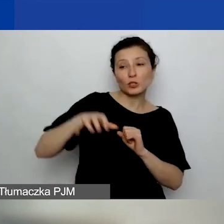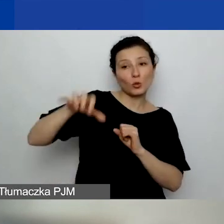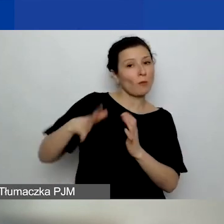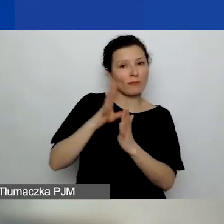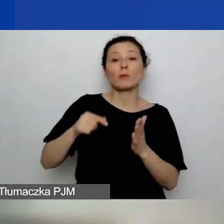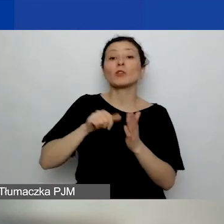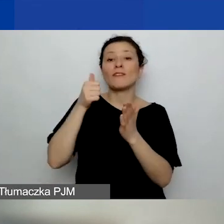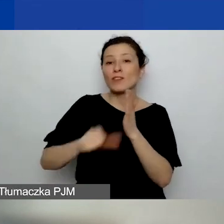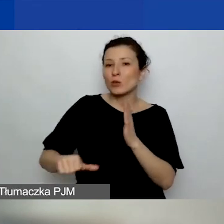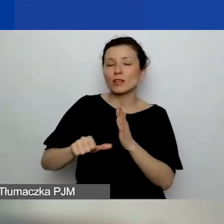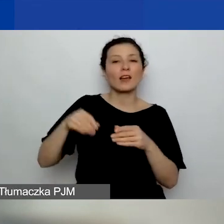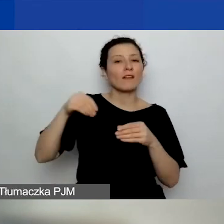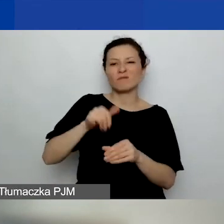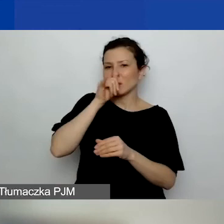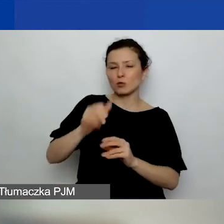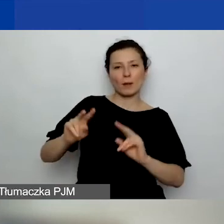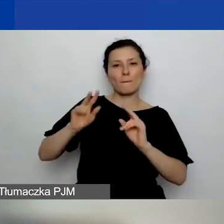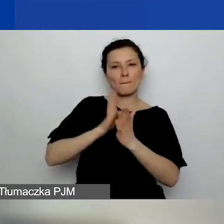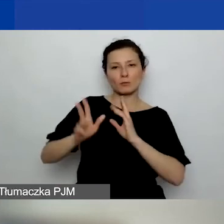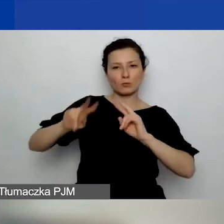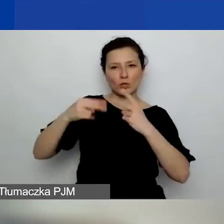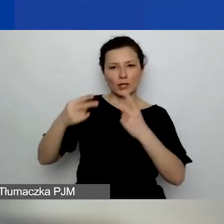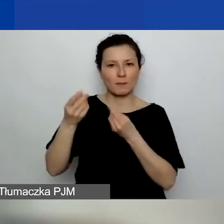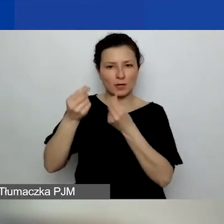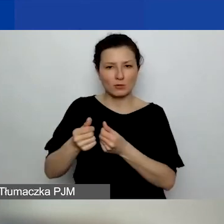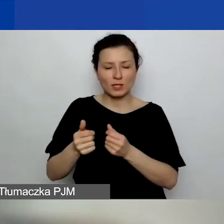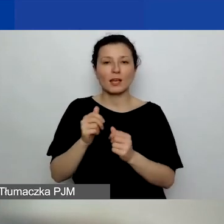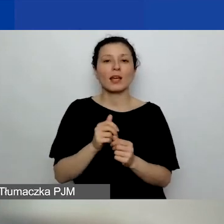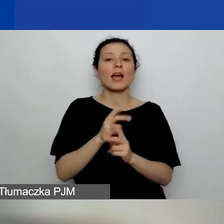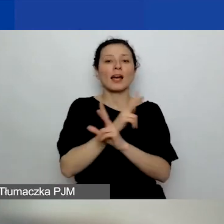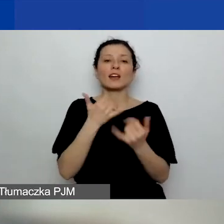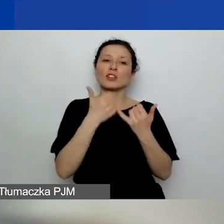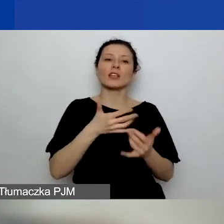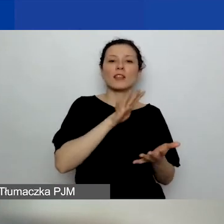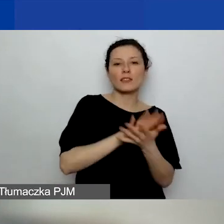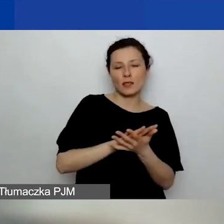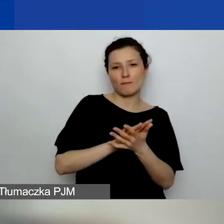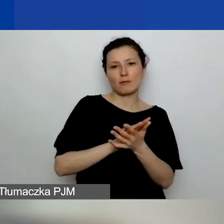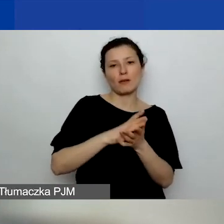tam nie może być bezpośredniego przekazywania środków - każdemu innemu typowi partnera formalnego